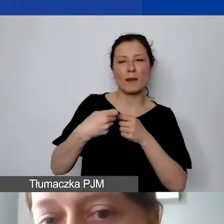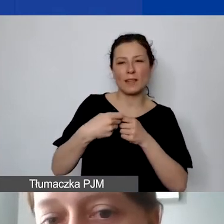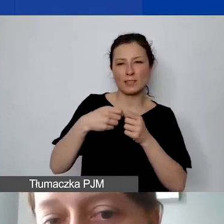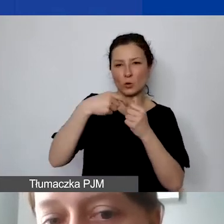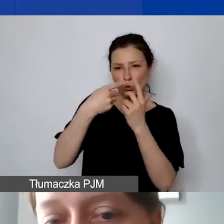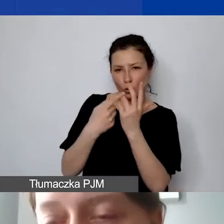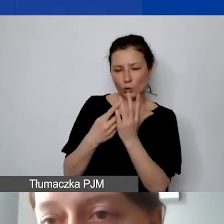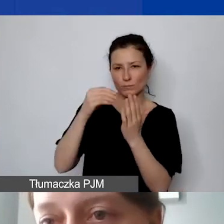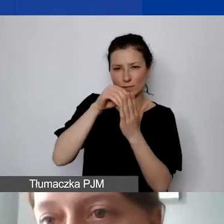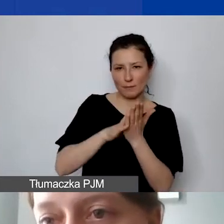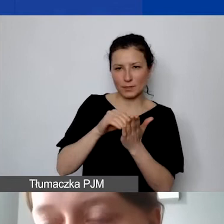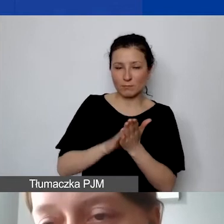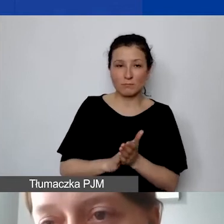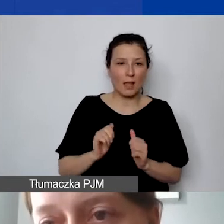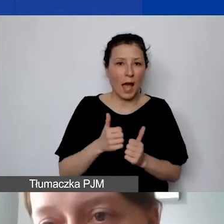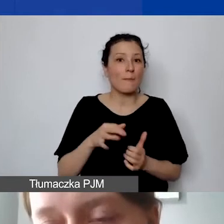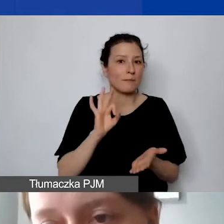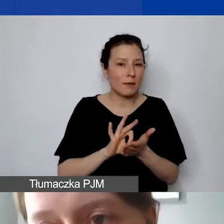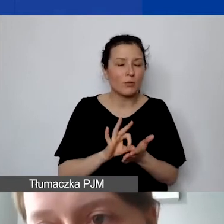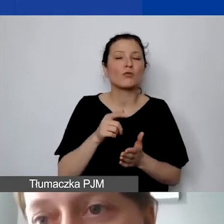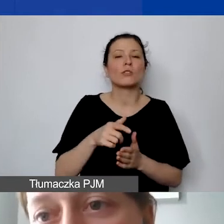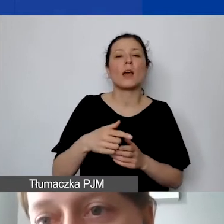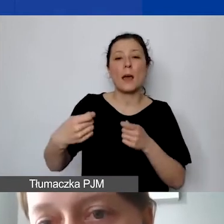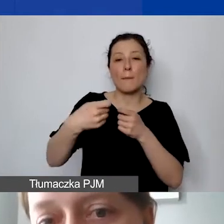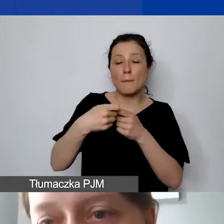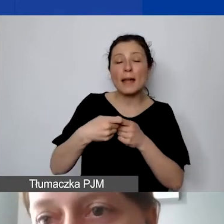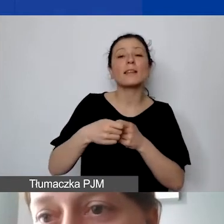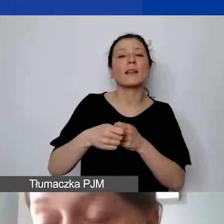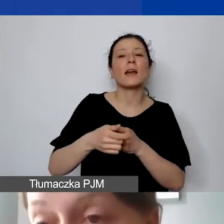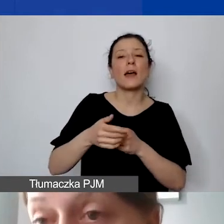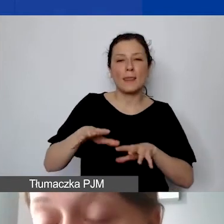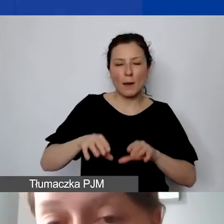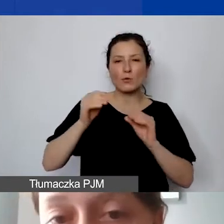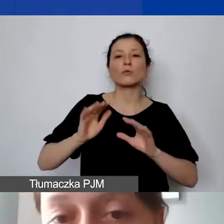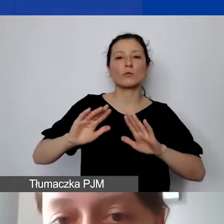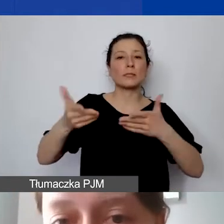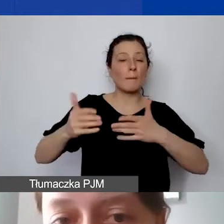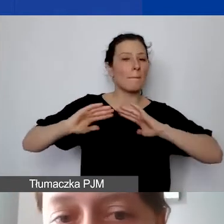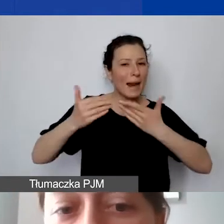że partner będzie mógł się najpierw sprawozdawać do państwa, a potem państwo do nas z kosztów, które poniósł partner.